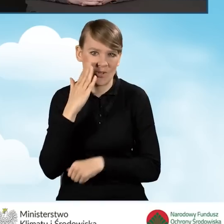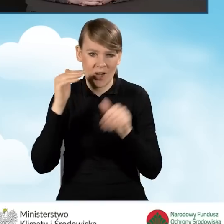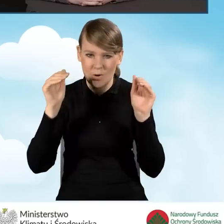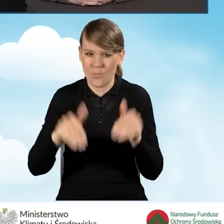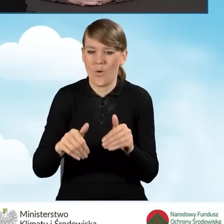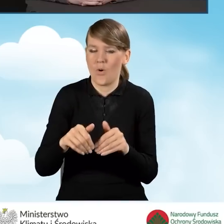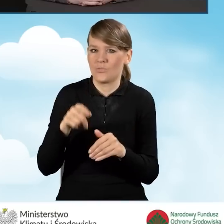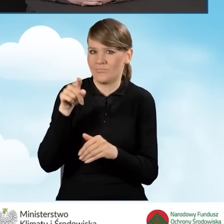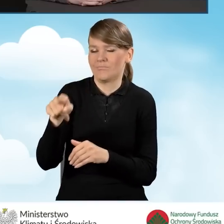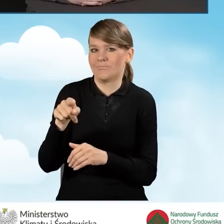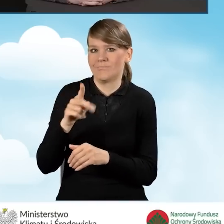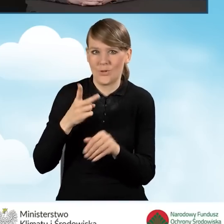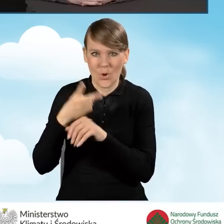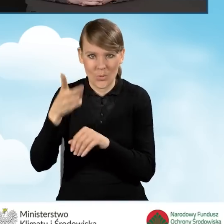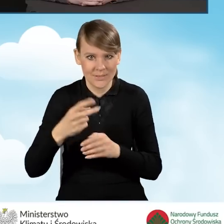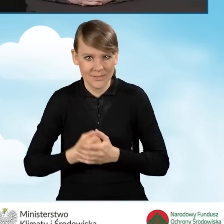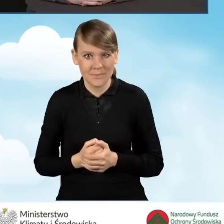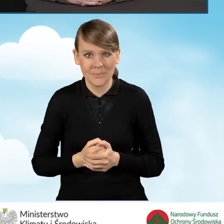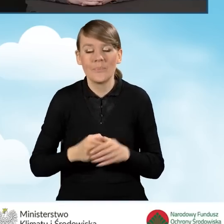Także w ramach punktów konsultacyjnych prowadzone